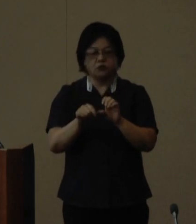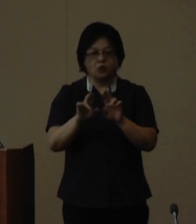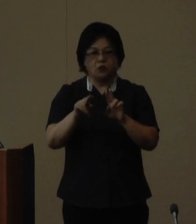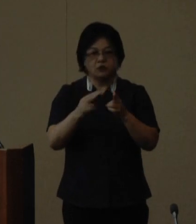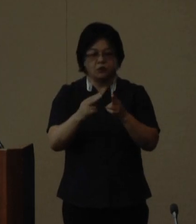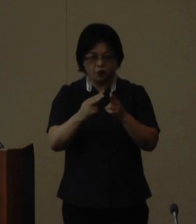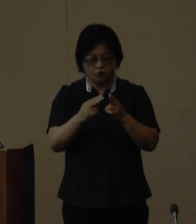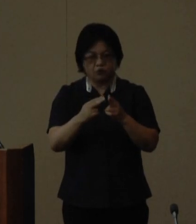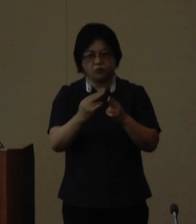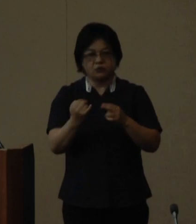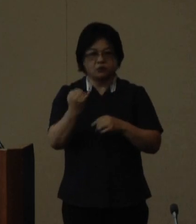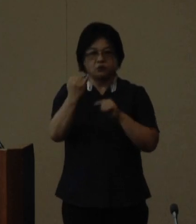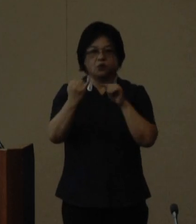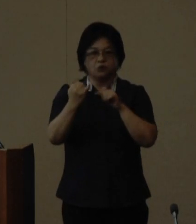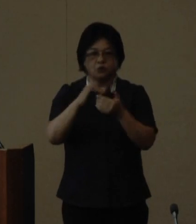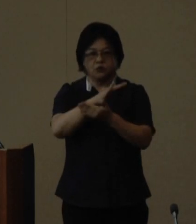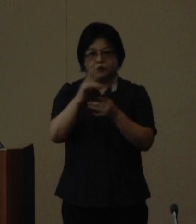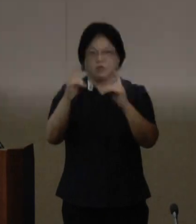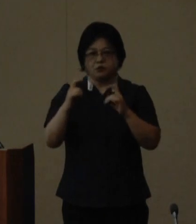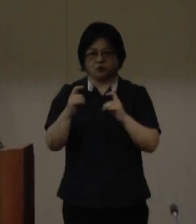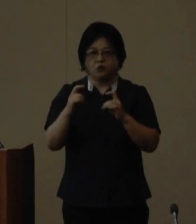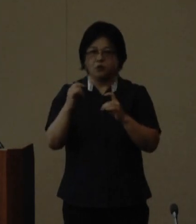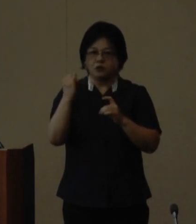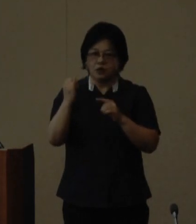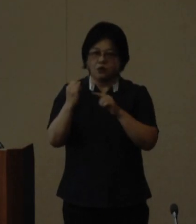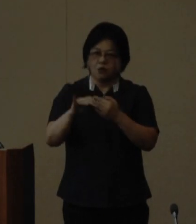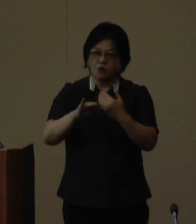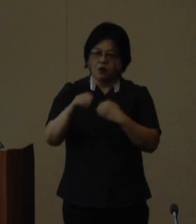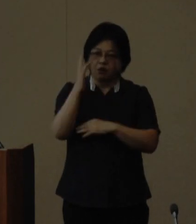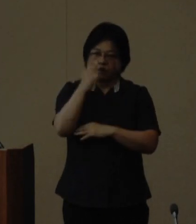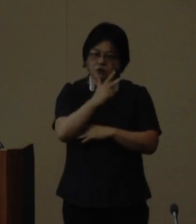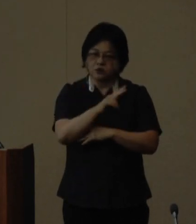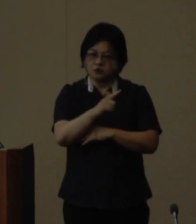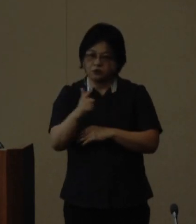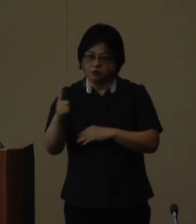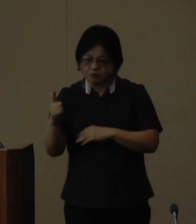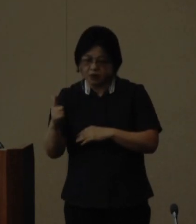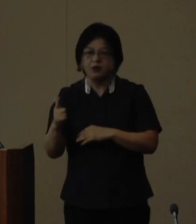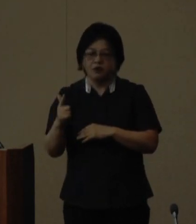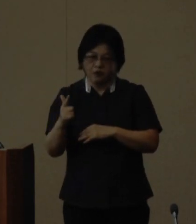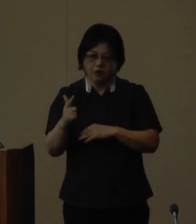座長の玉城 直美さんなど多彩な 講師陣で構成しています